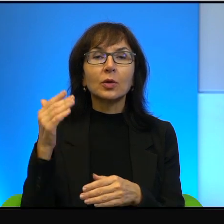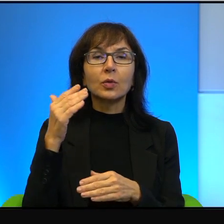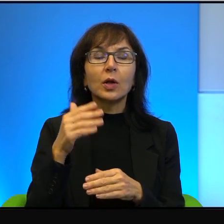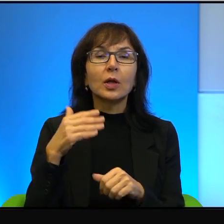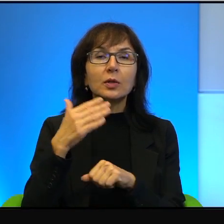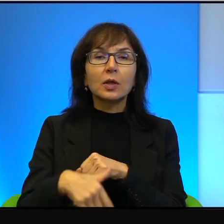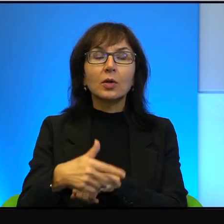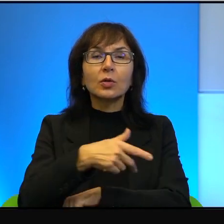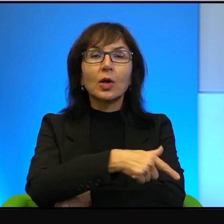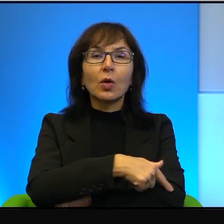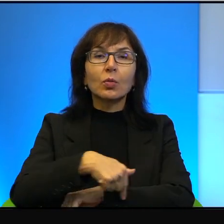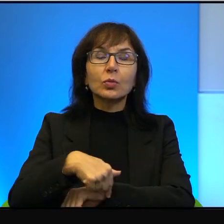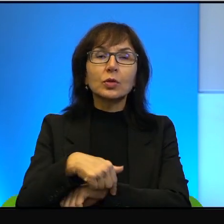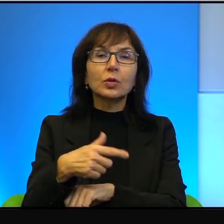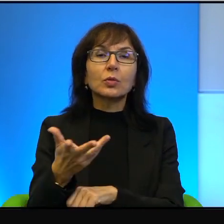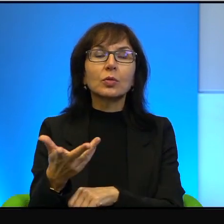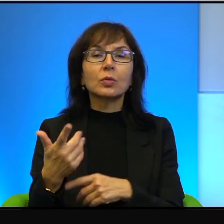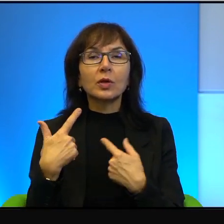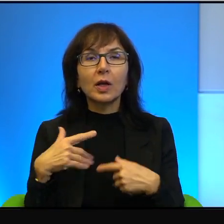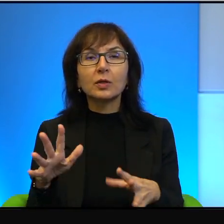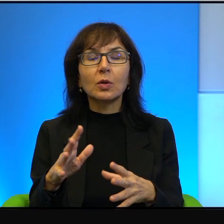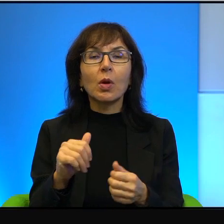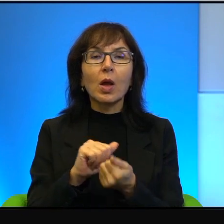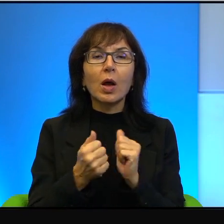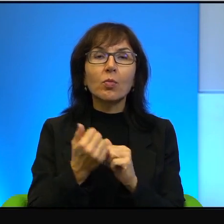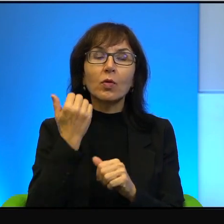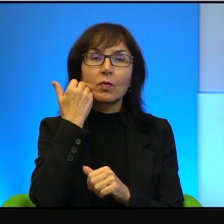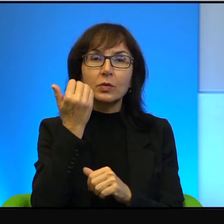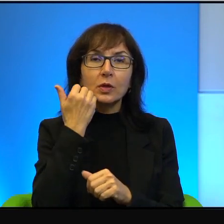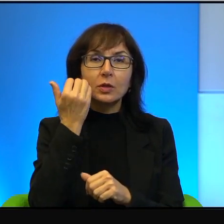plecami, bo albo się wstydzą, albo to już trwa i trwa i końca